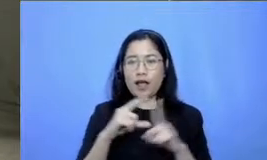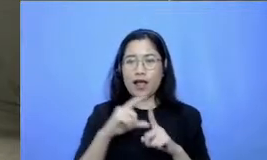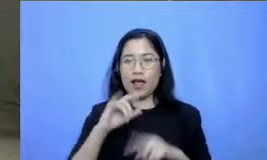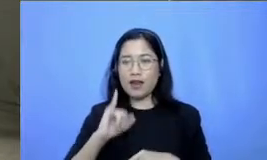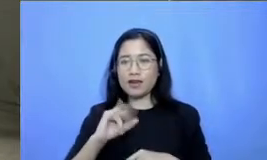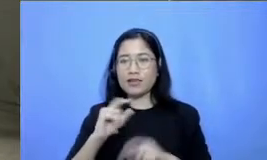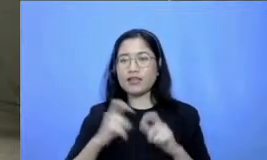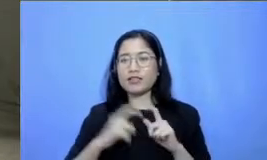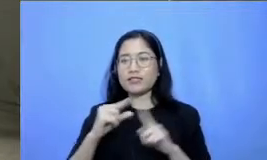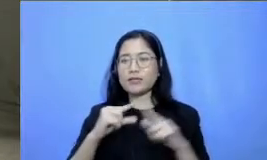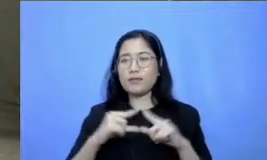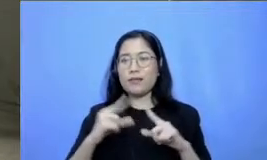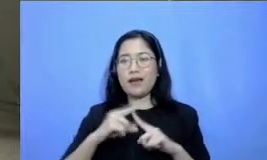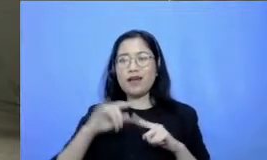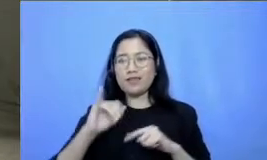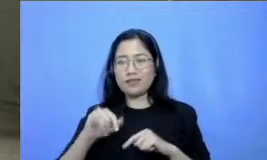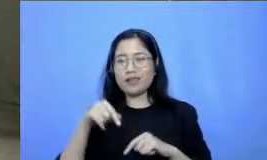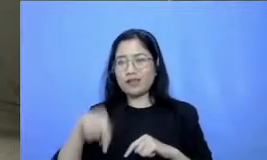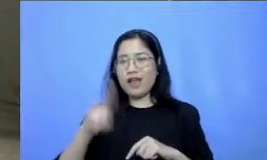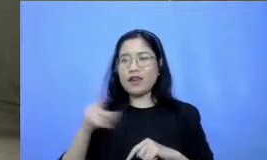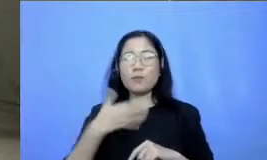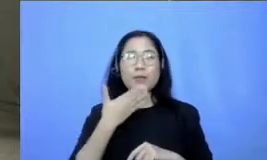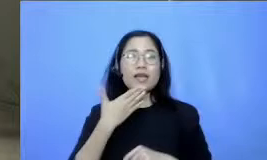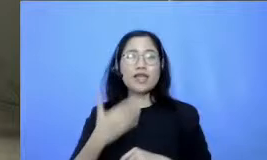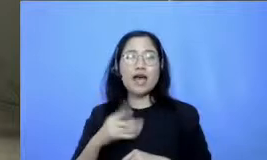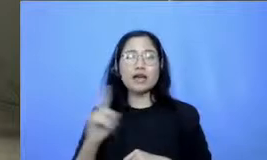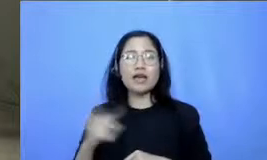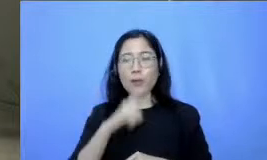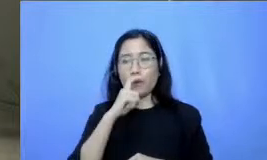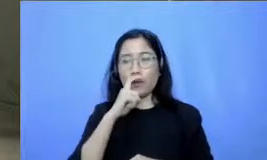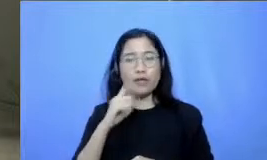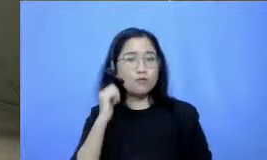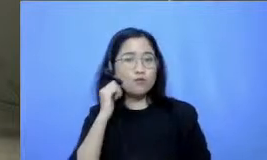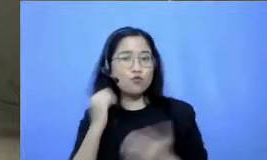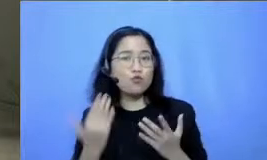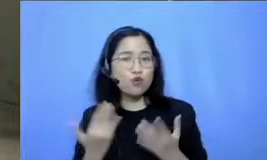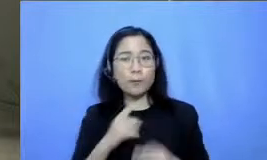dari bapak dan ibu ya Jadi mohon bapak deswati untuk kembali hadir dan menjawab pertanyaan